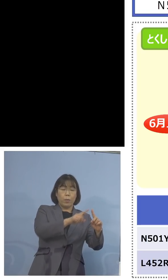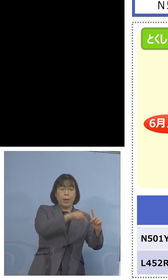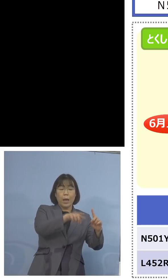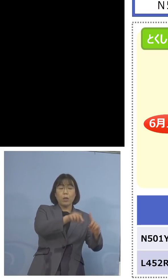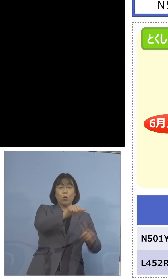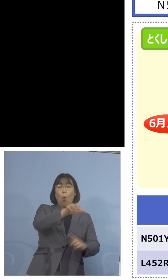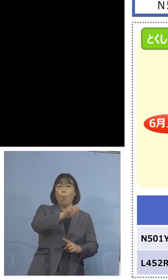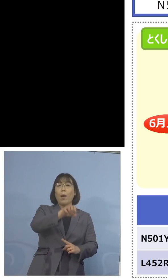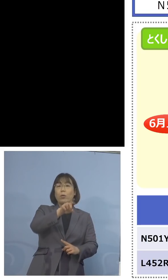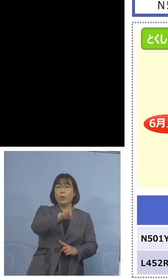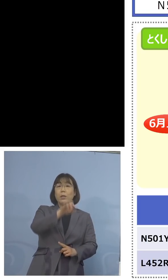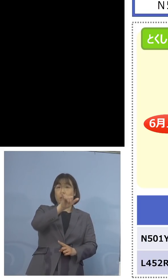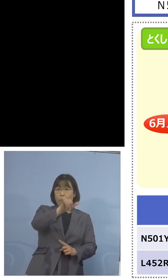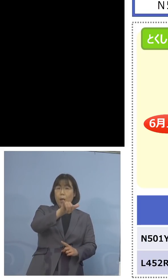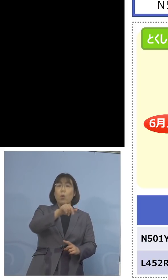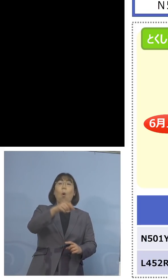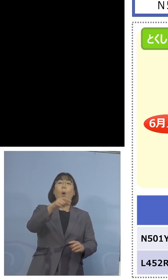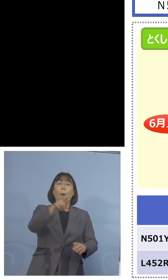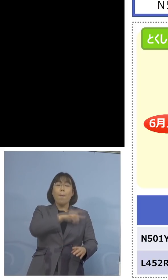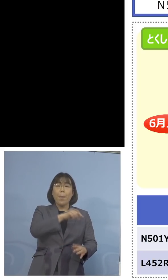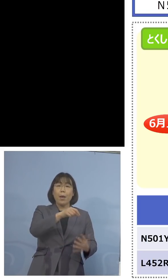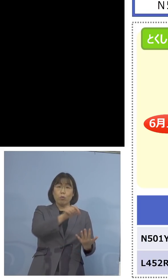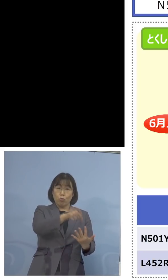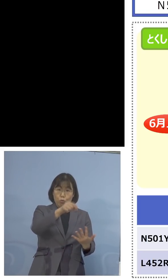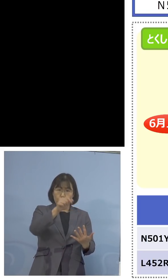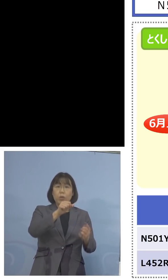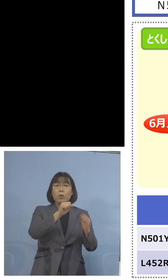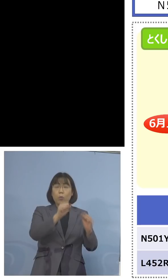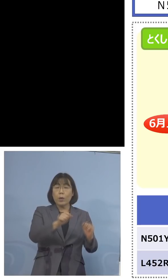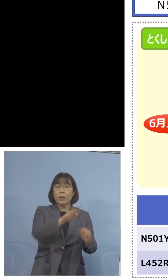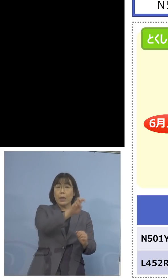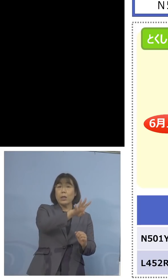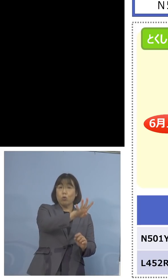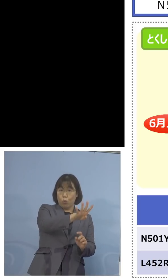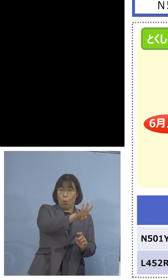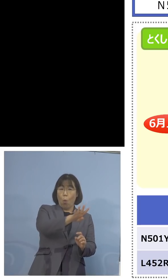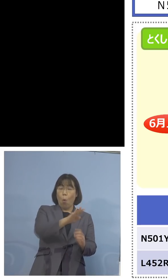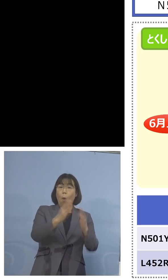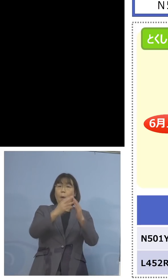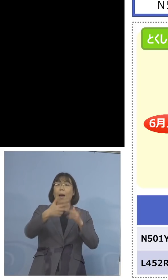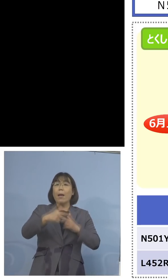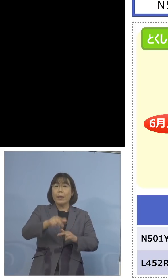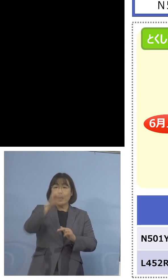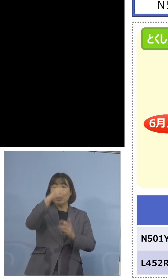スクリーニング的にまずかける 24、そして家畜防疫衛生センターで